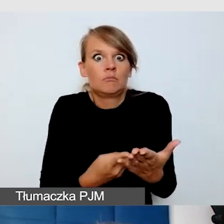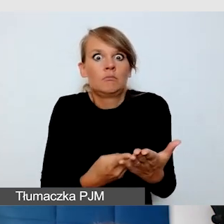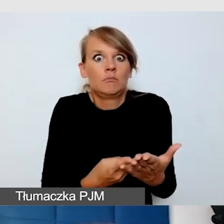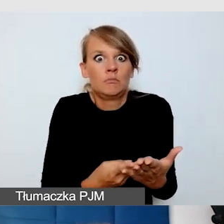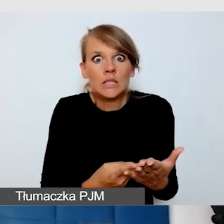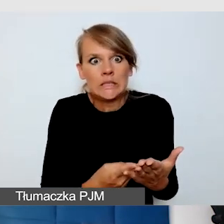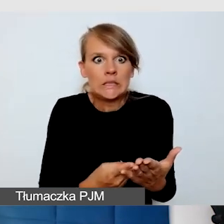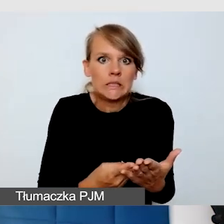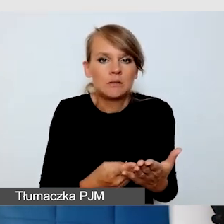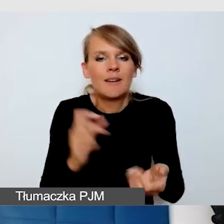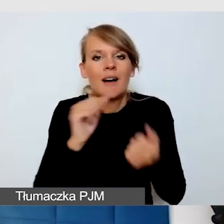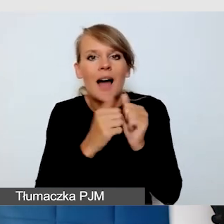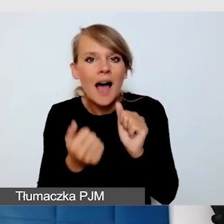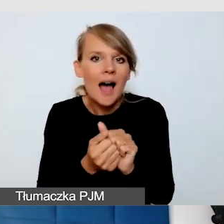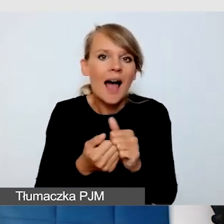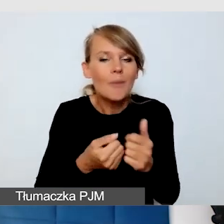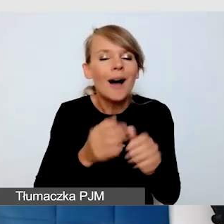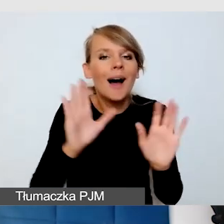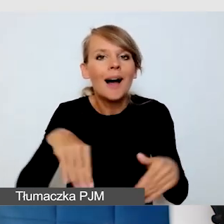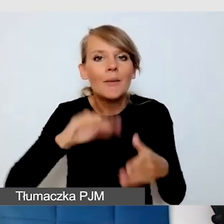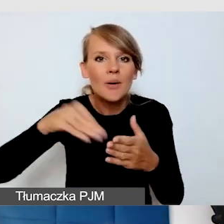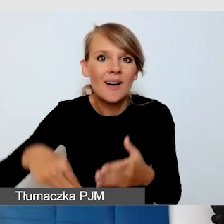ale tak do końca nie było wiadomo, czy rzeczywiście o to zadbają.